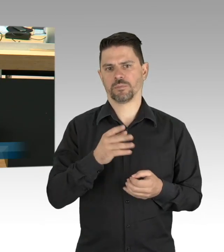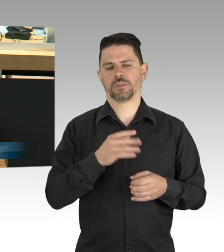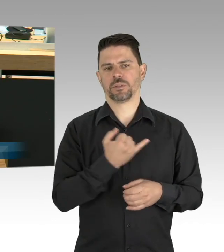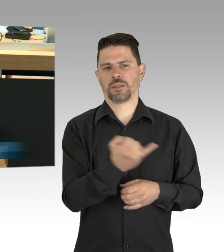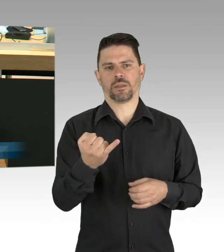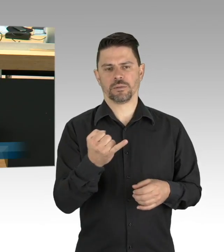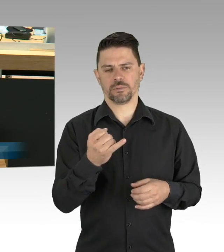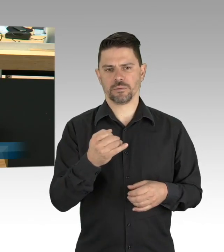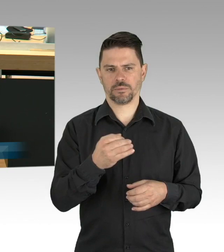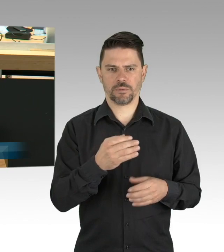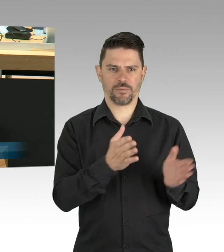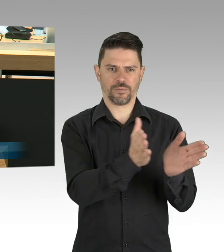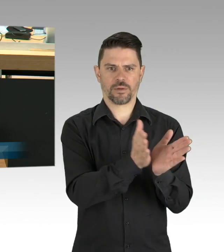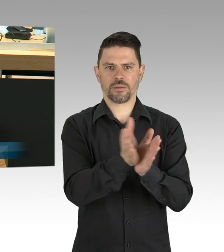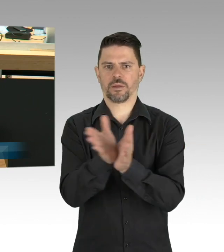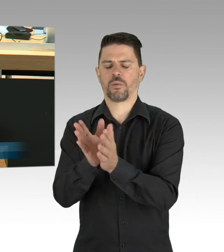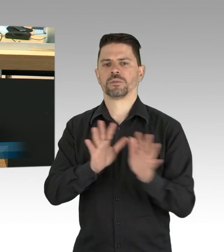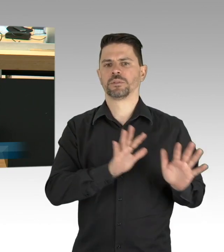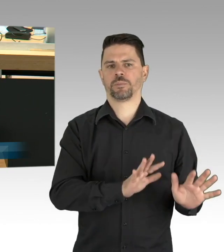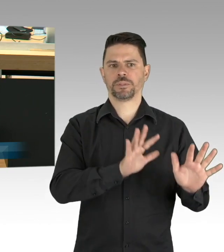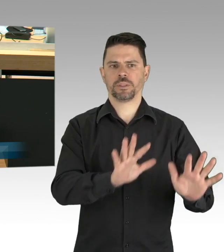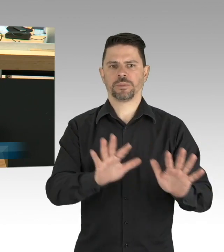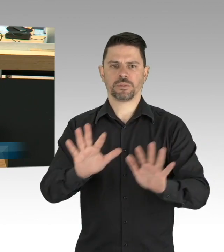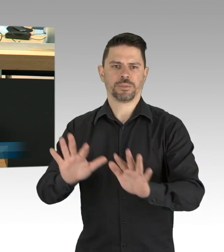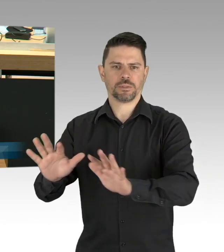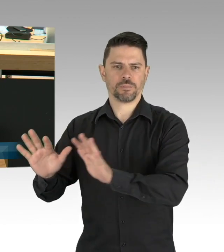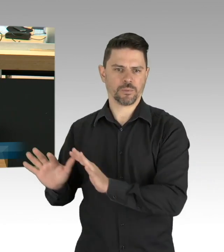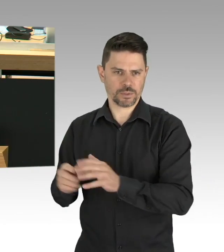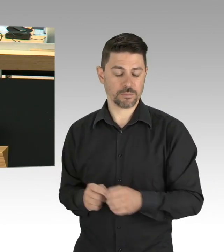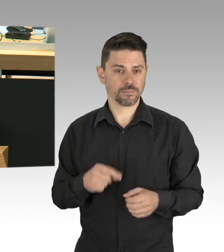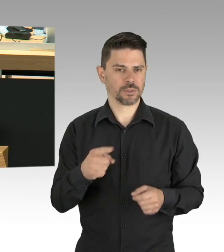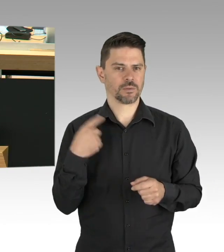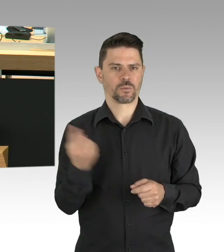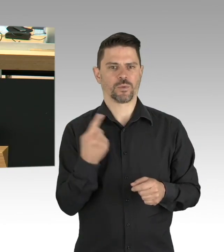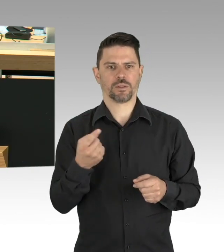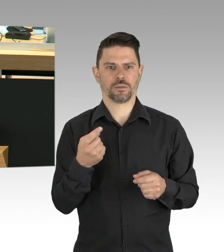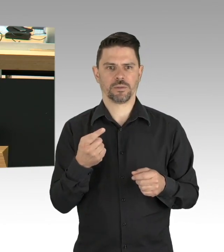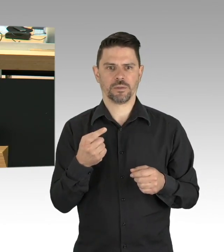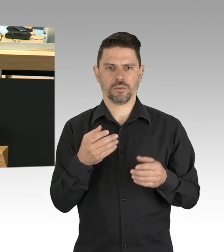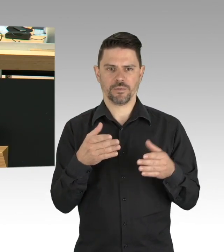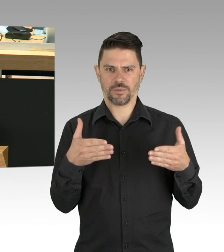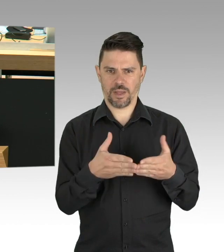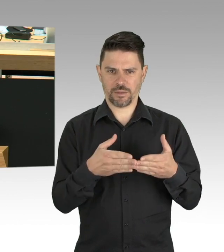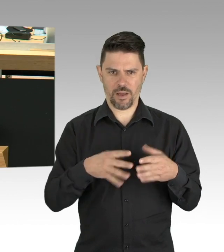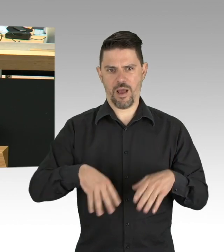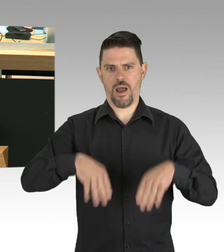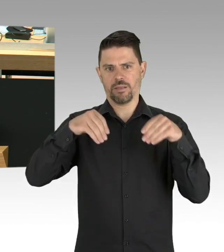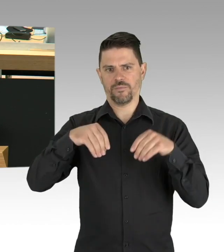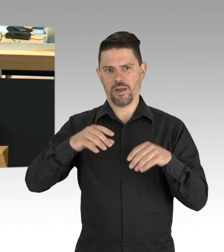Wir konnten Verhältnisse wie in den Krankenhäusern Norditaliens verhindern. Alle Corona-Erkrankten